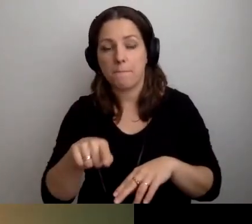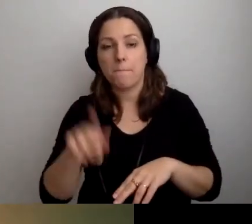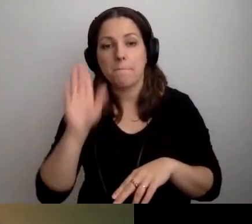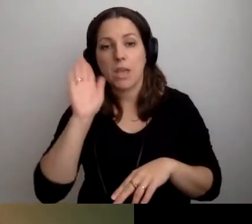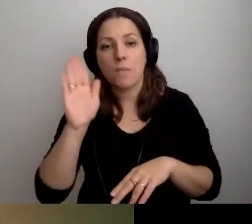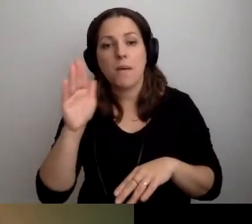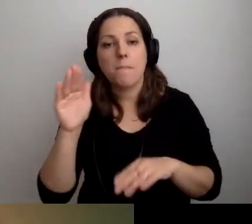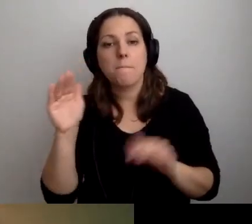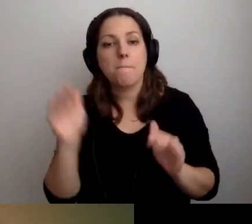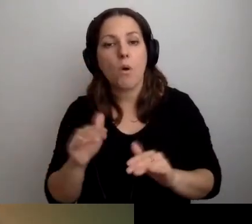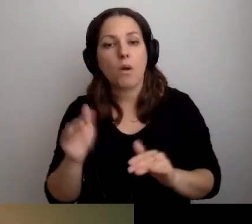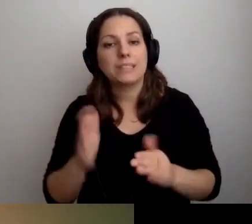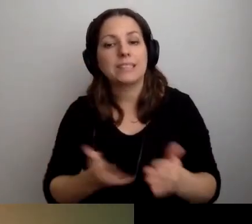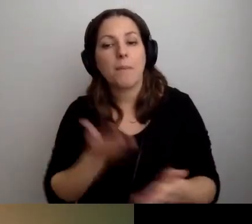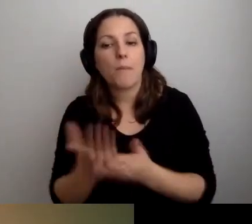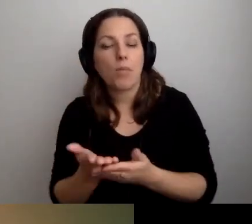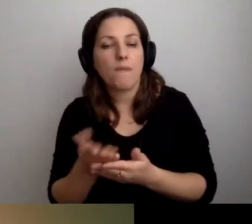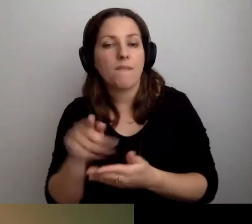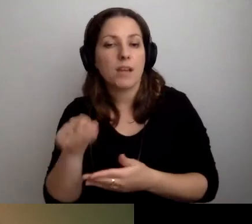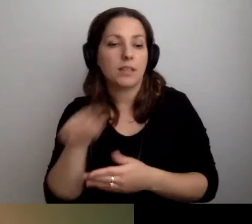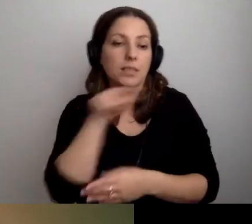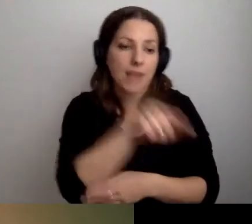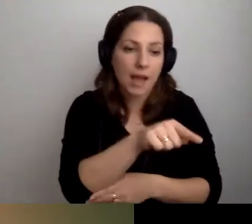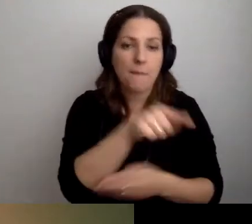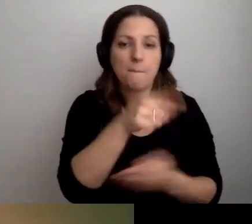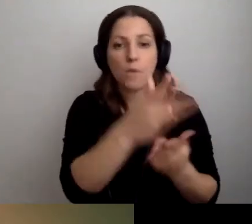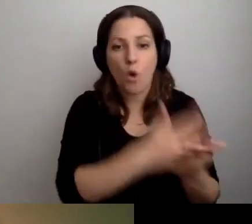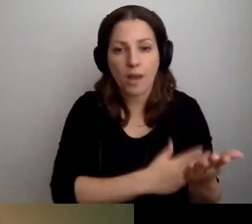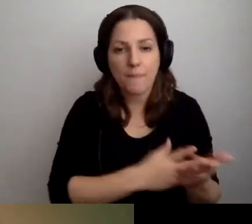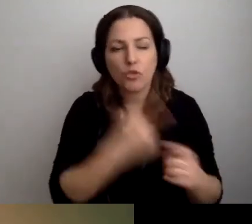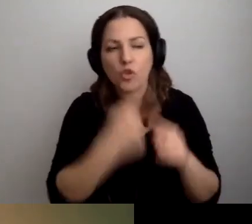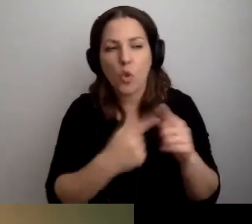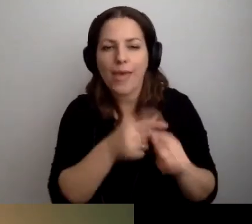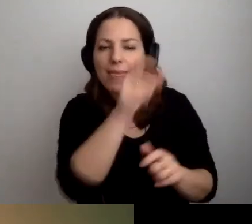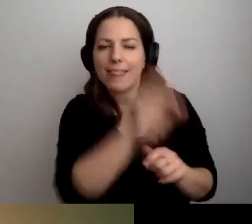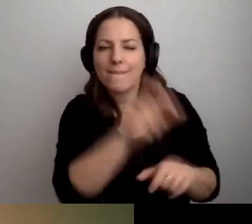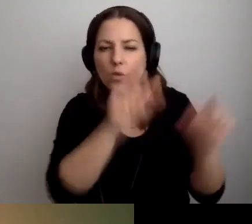zaproponować program indywidualnego traktowania.